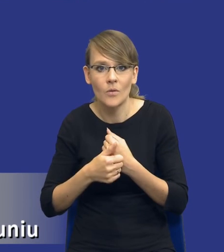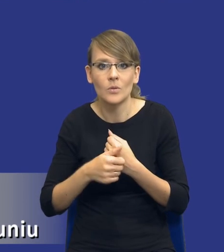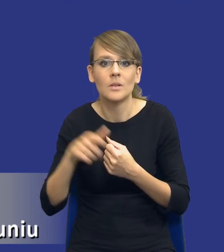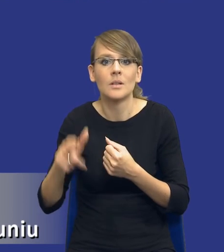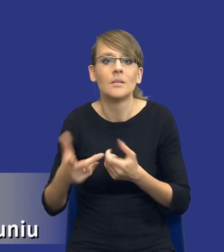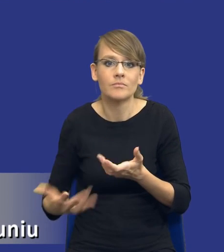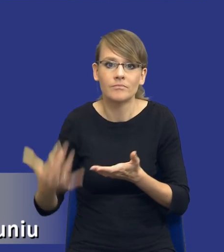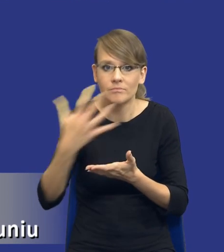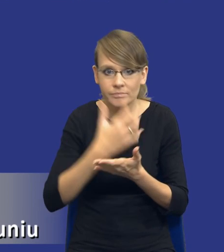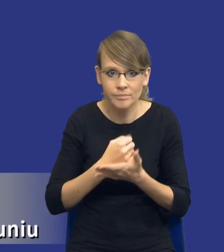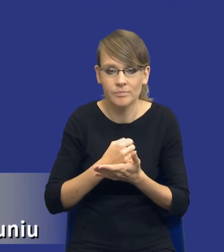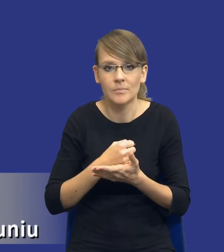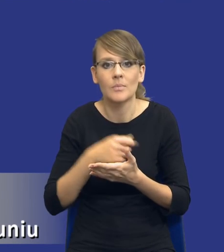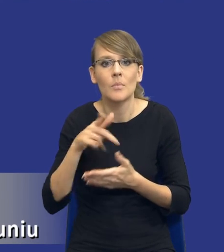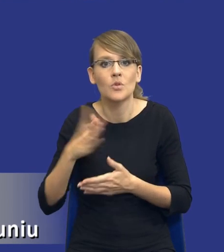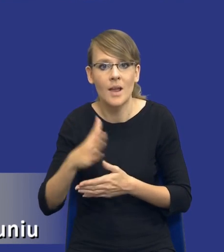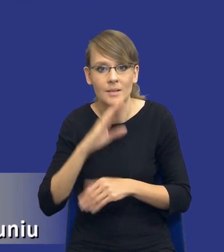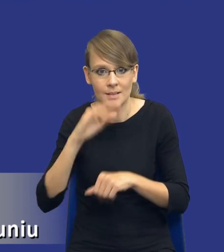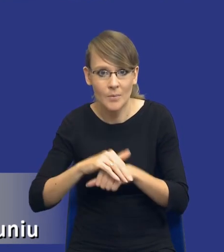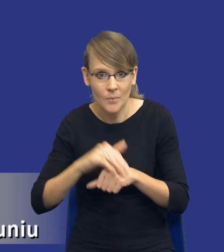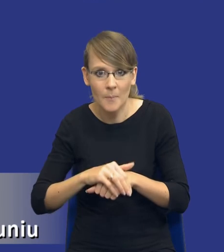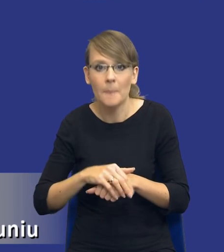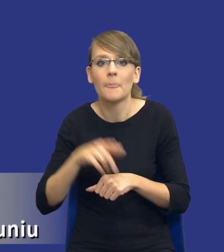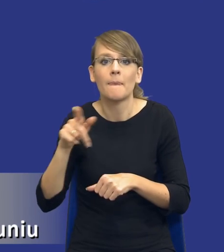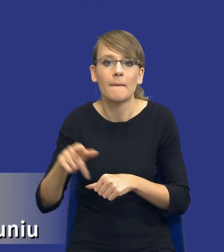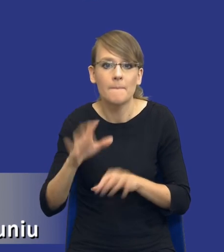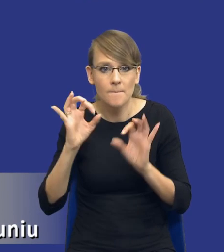przedmiotu zamówienia i osiąganie odpowiedniego efektu skali.